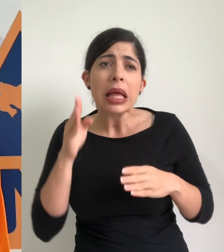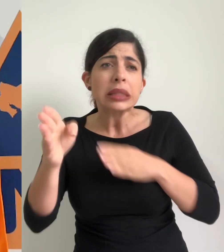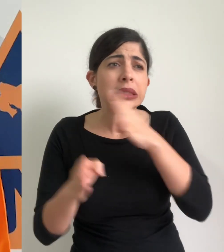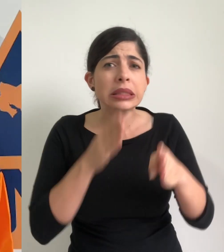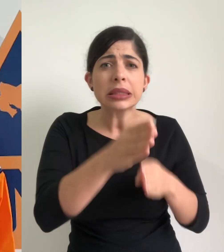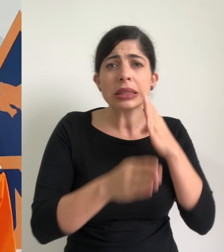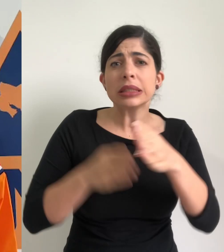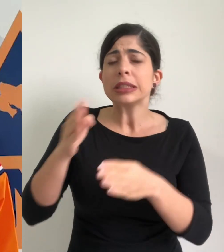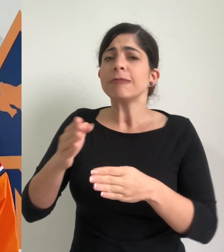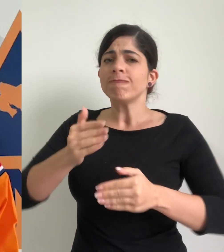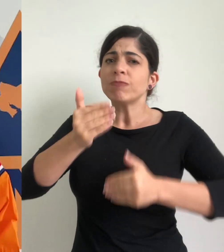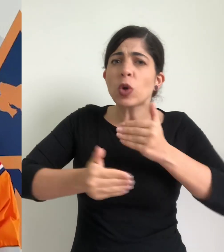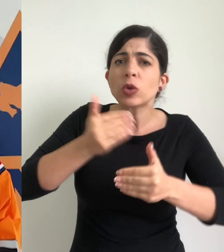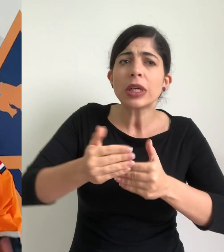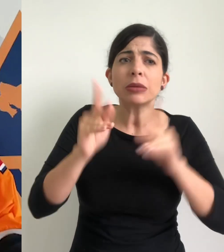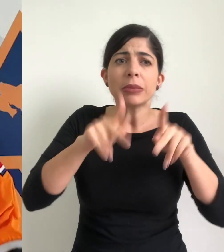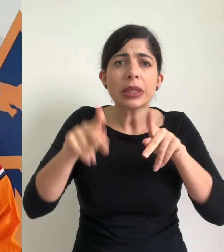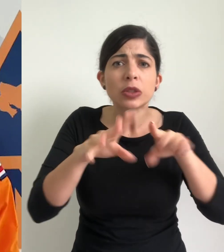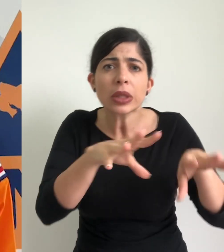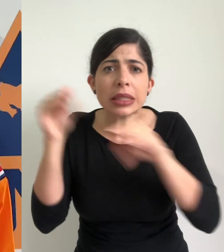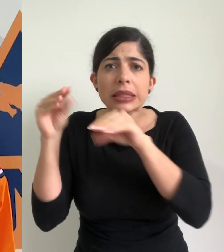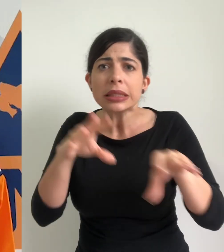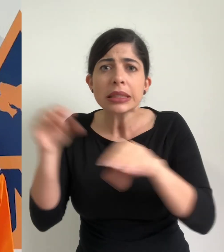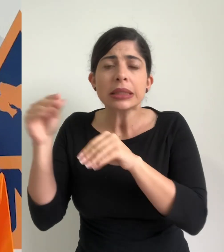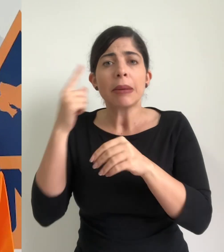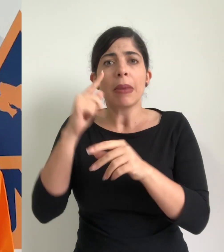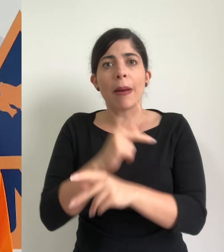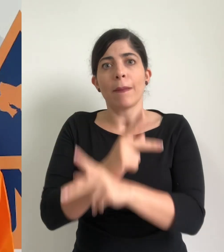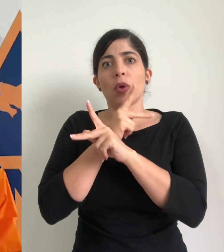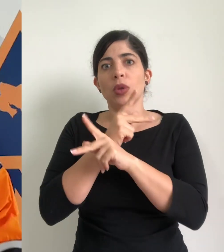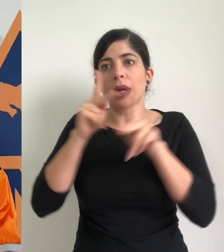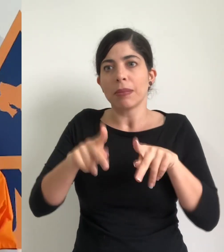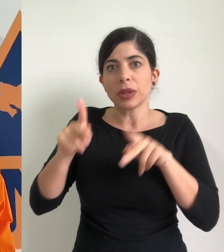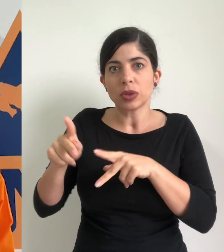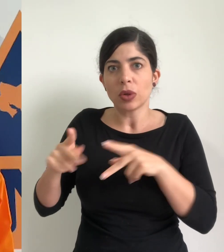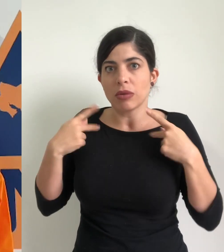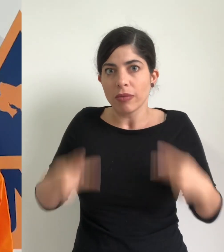en el desarrollo de procesos de evacuación para salvaguardar la integridad física de